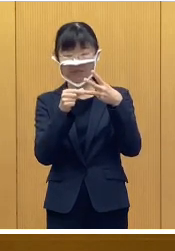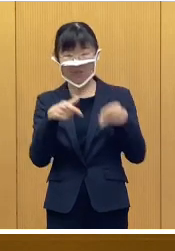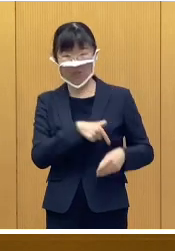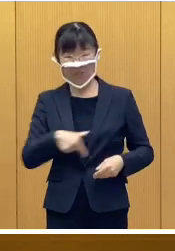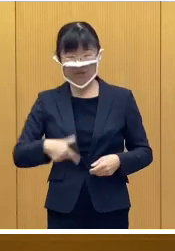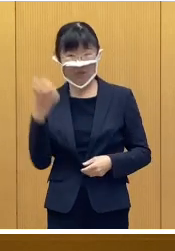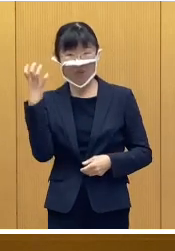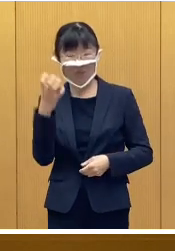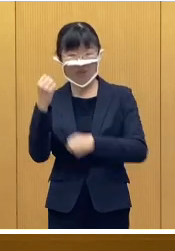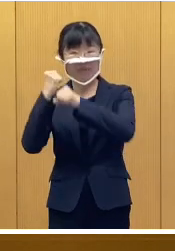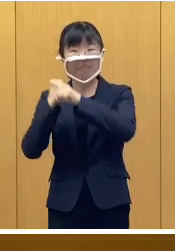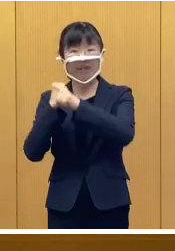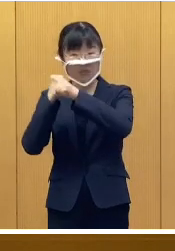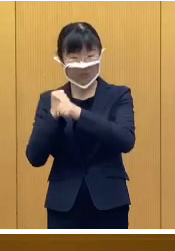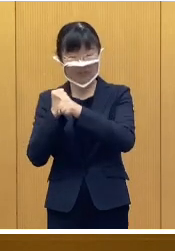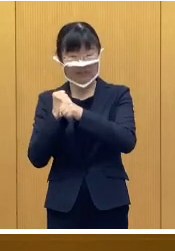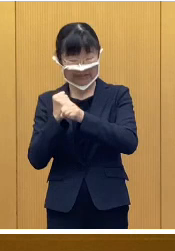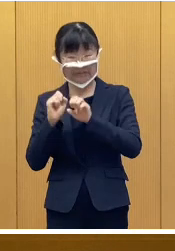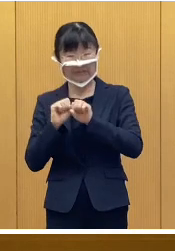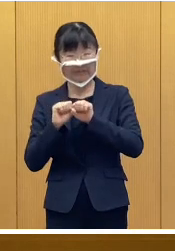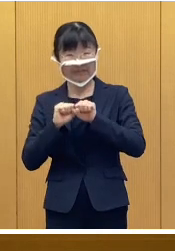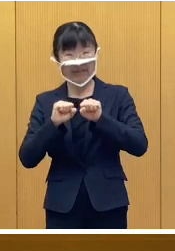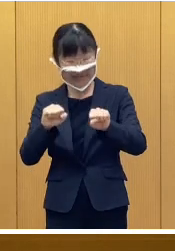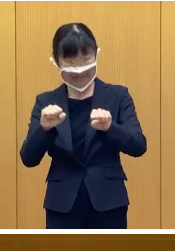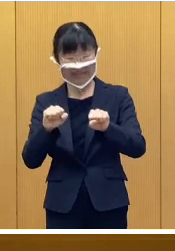おびひろ氷まつりの開催について であります